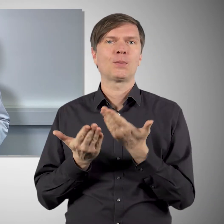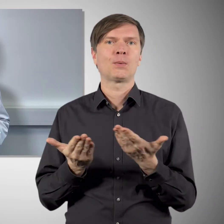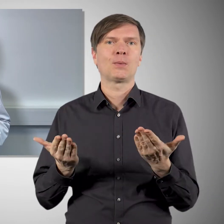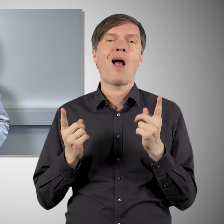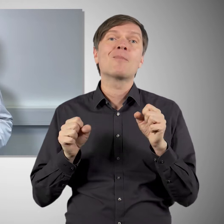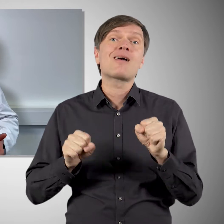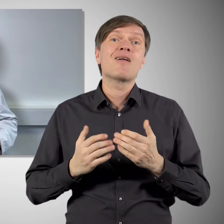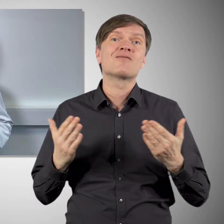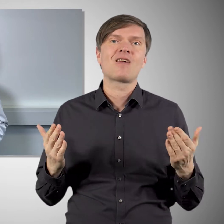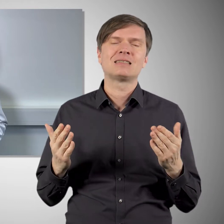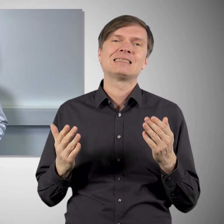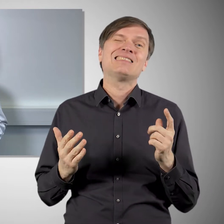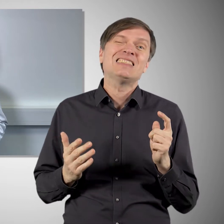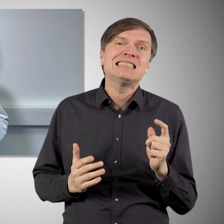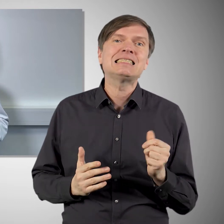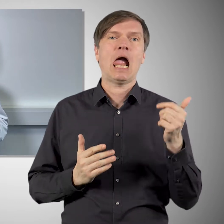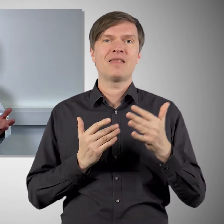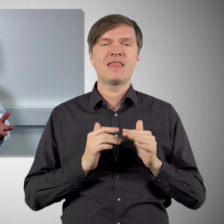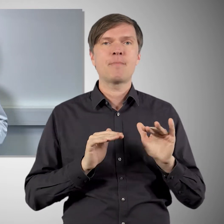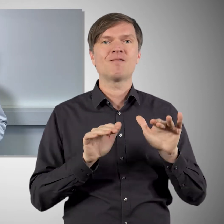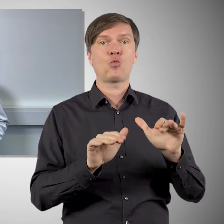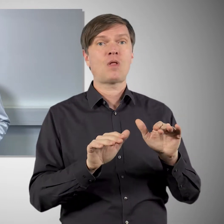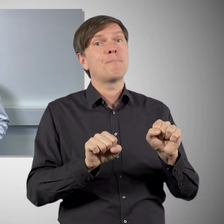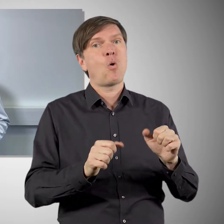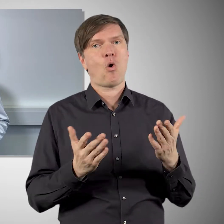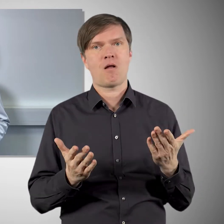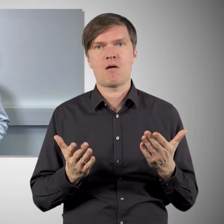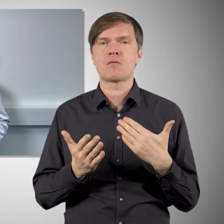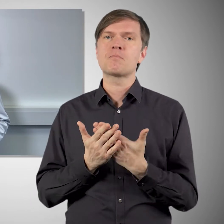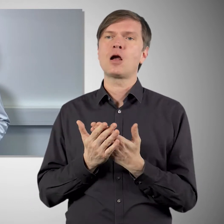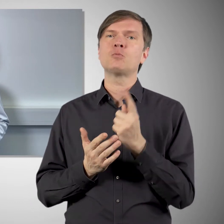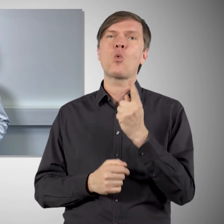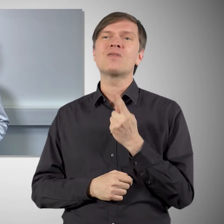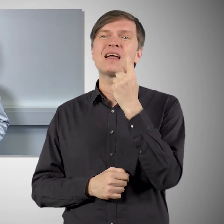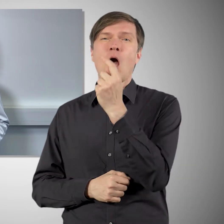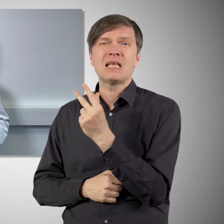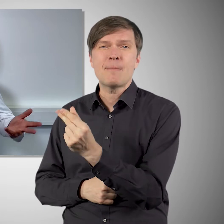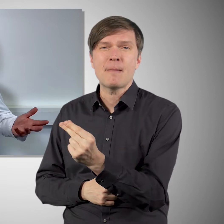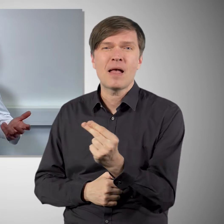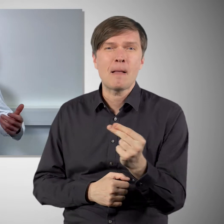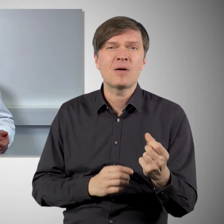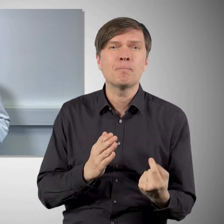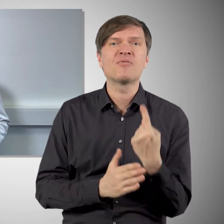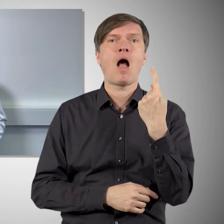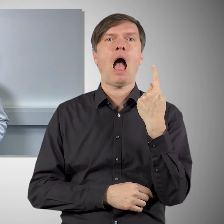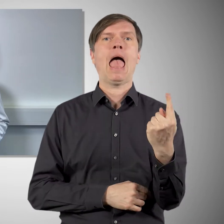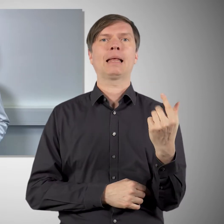wobei man natürlich nicht ausschließen kann, dass es noch sehr, sehr seltene Nebenwirkungen geben kann, die zum Beispiel nur einen in Hunderttausend Geimpften betrifft.